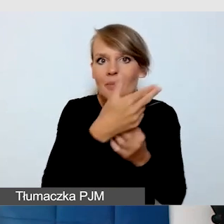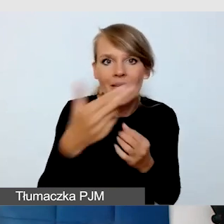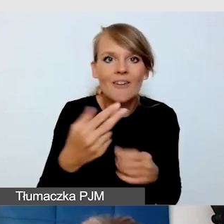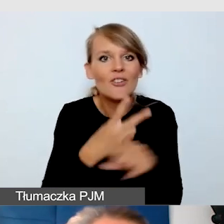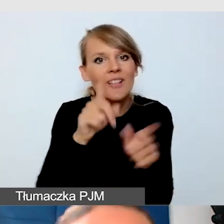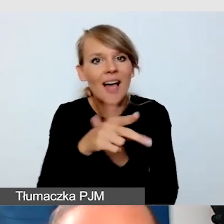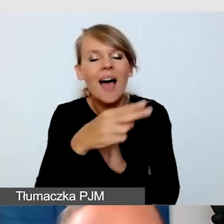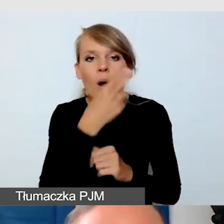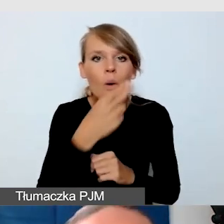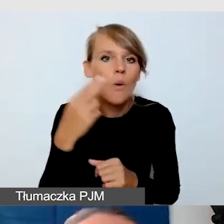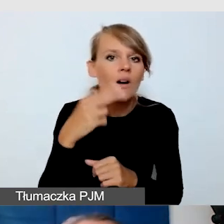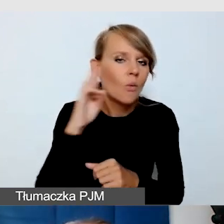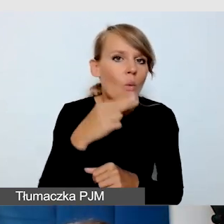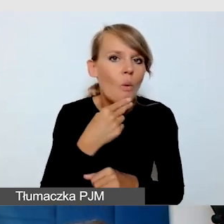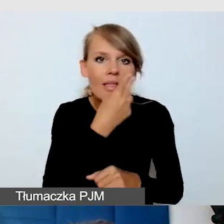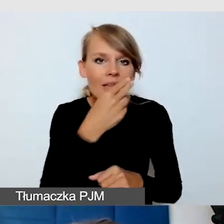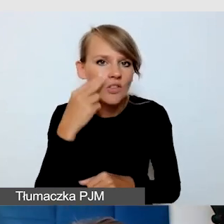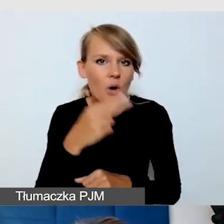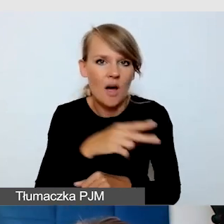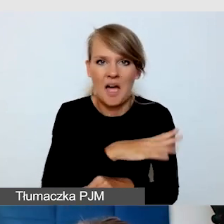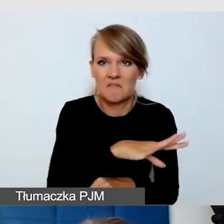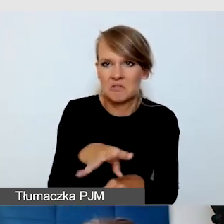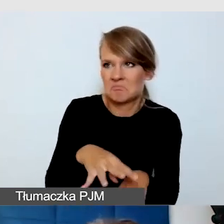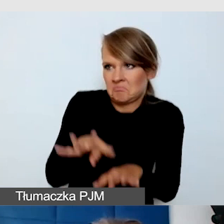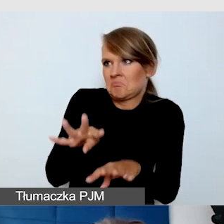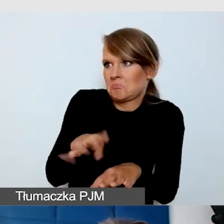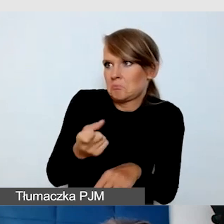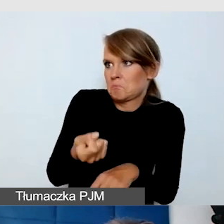to wszyscy: co? Otóż tak, nie tylko alfabet Lorma.